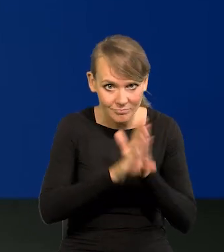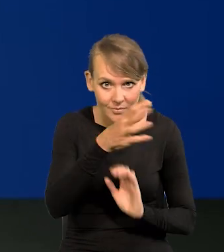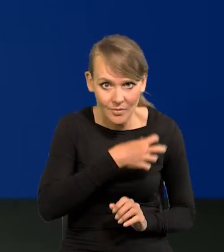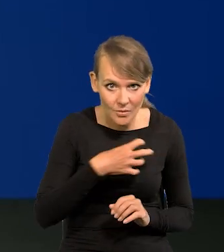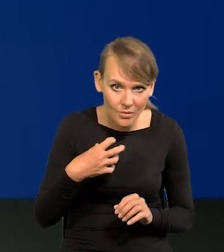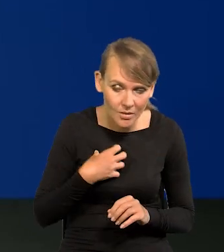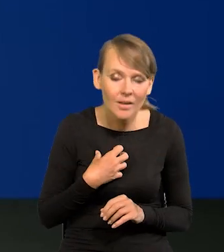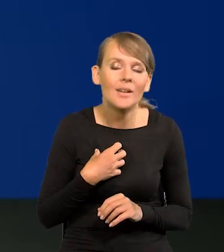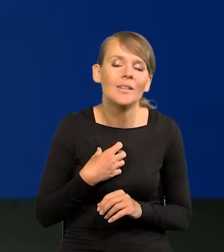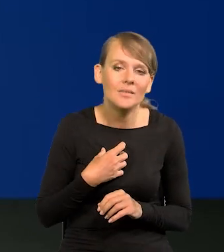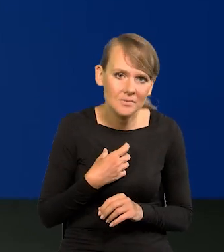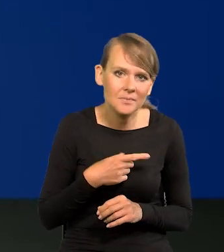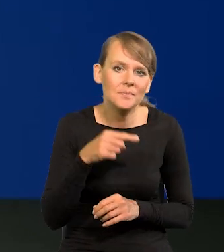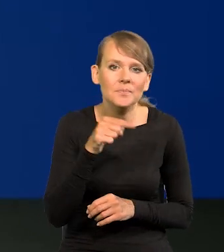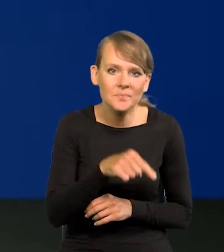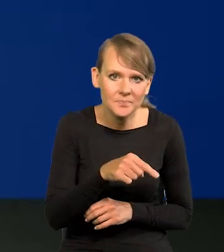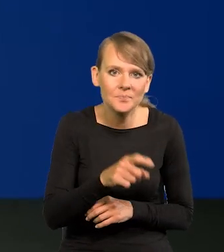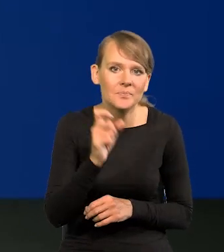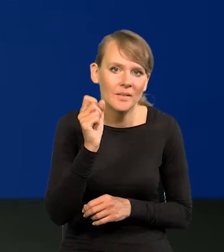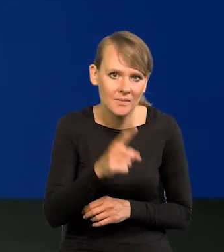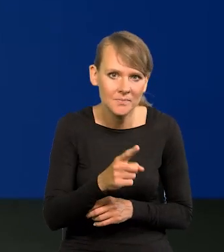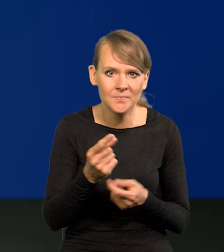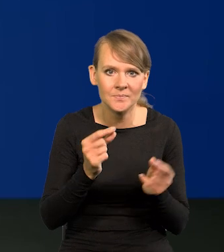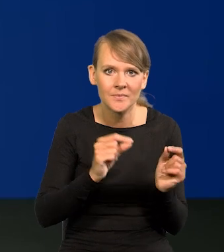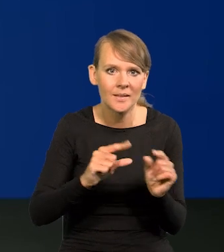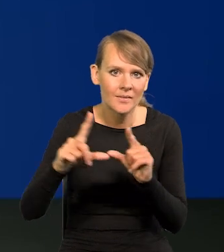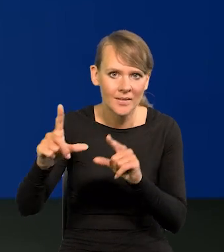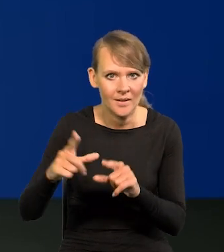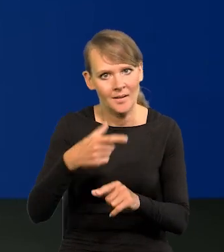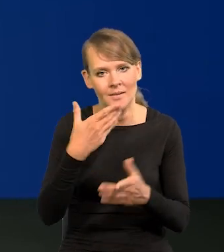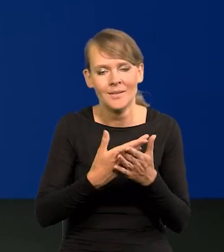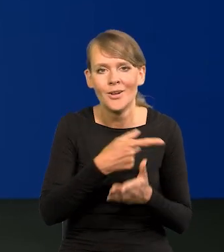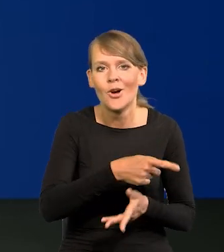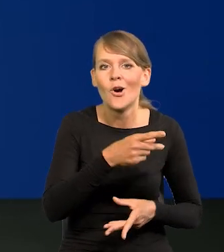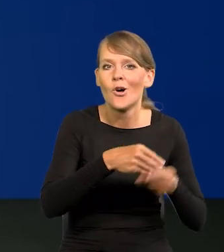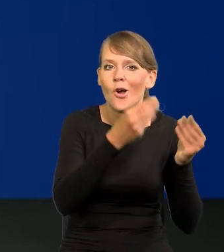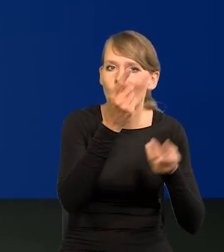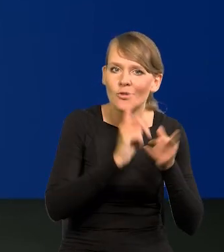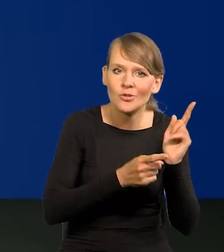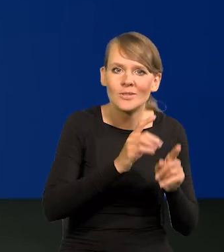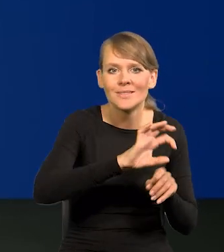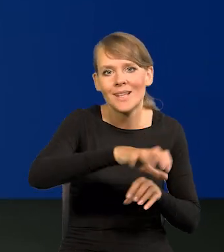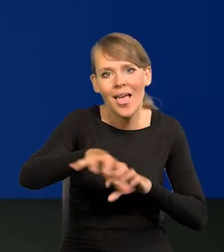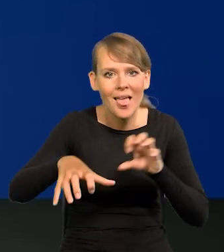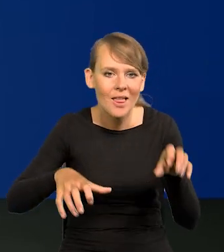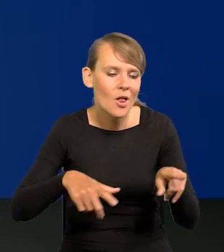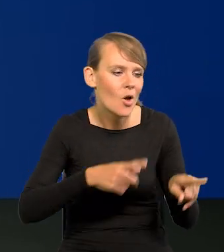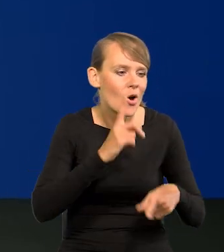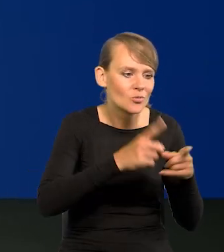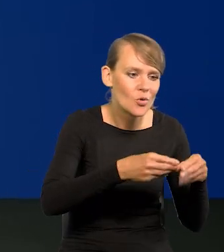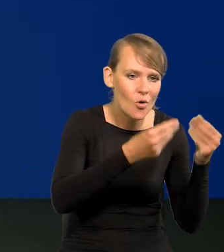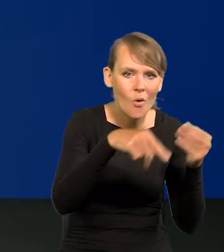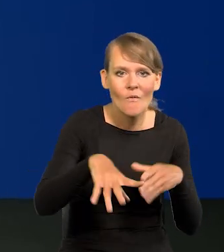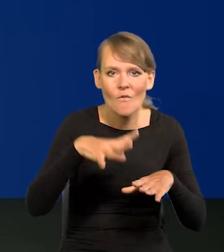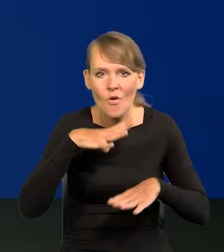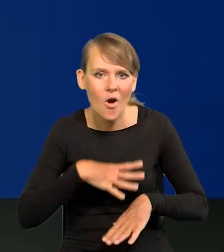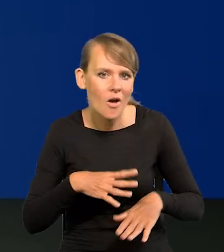pojawiają się tendencje inflacyjne, bo ten sektor się szybciej rozwija, ten wolniej, powstają wąskie gardła,